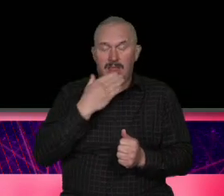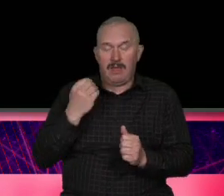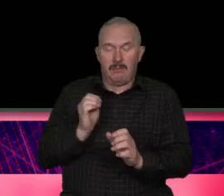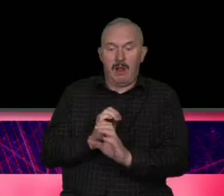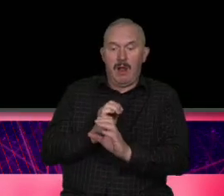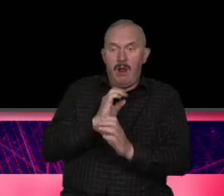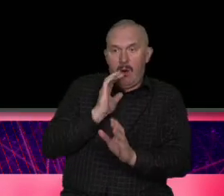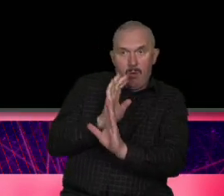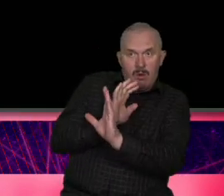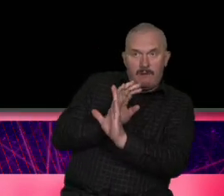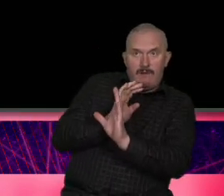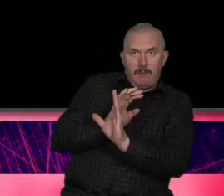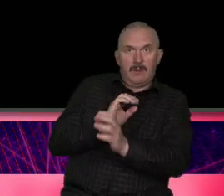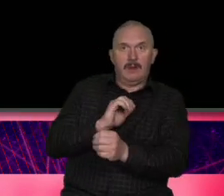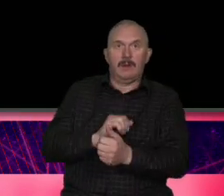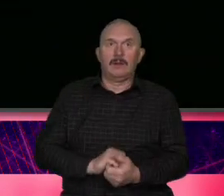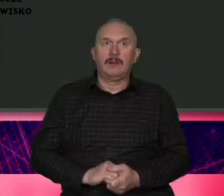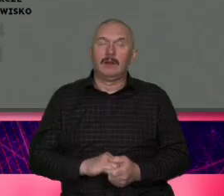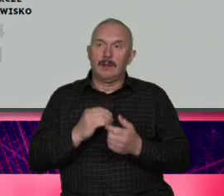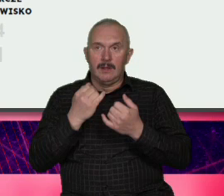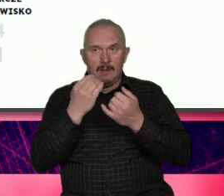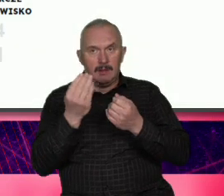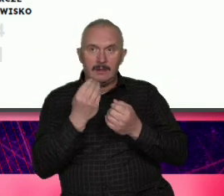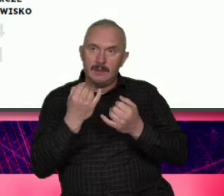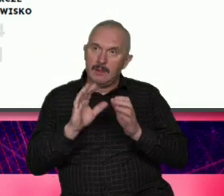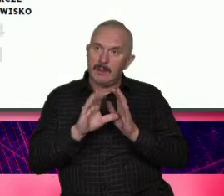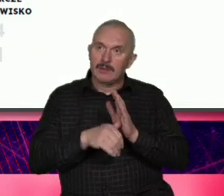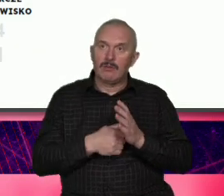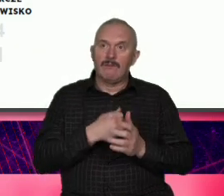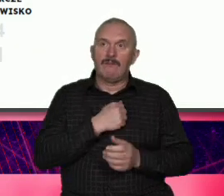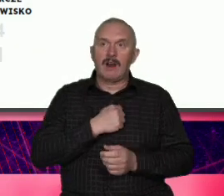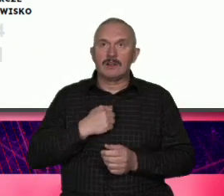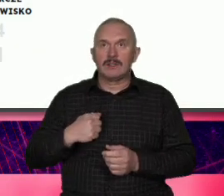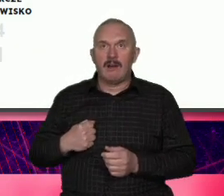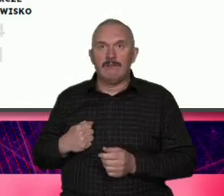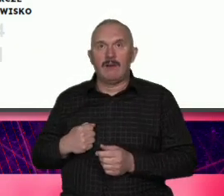wykorzystać strategia powstała strategia